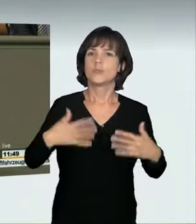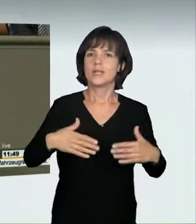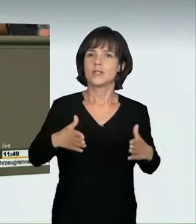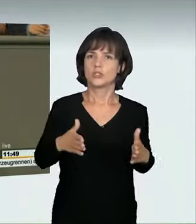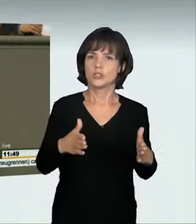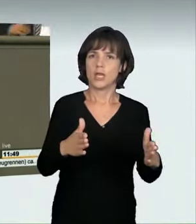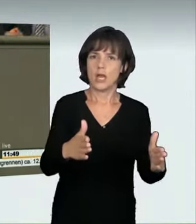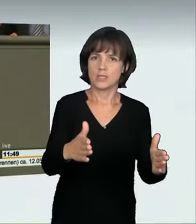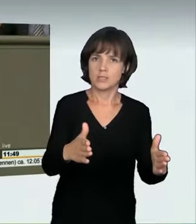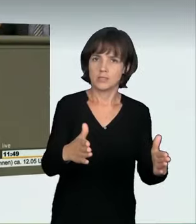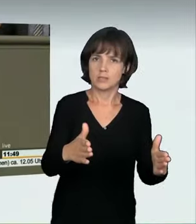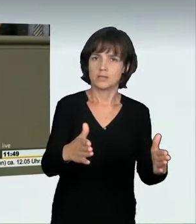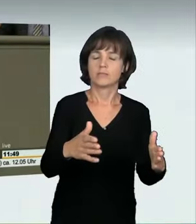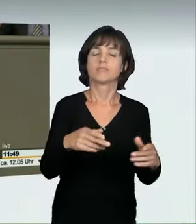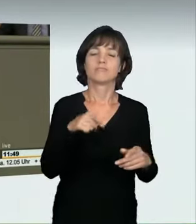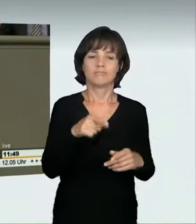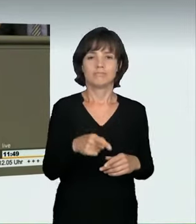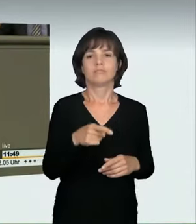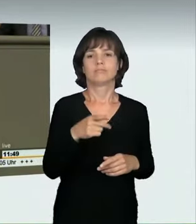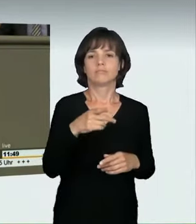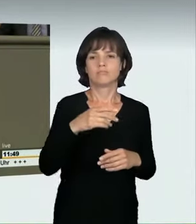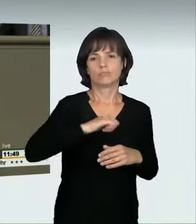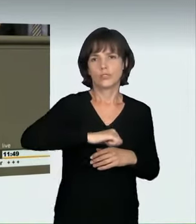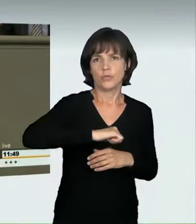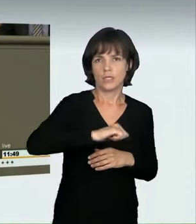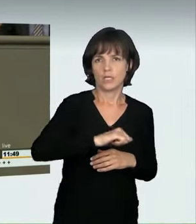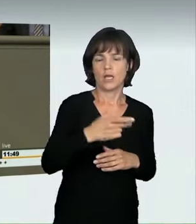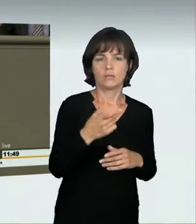wie denjenigen, der mit 170 km/h über den Ku‘damm fährt.